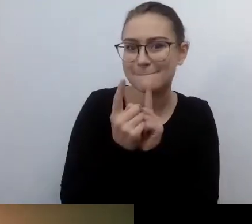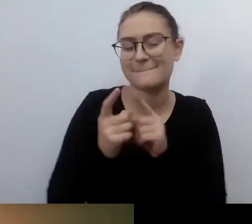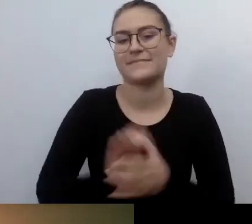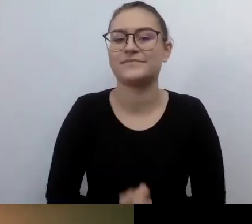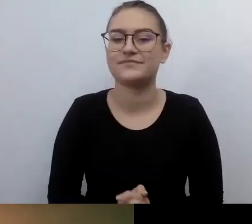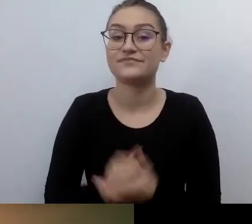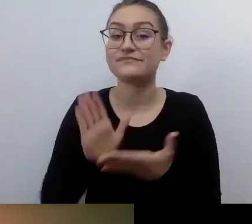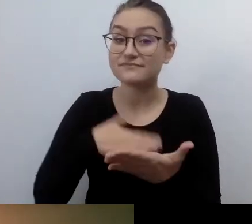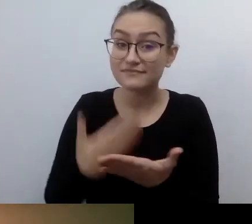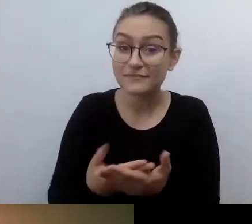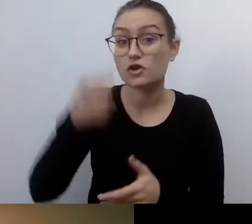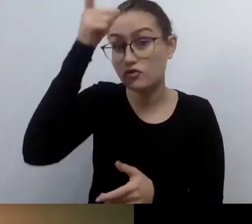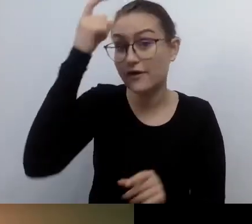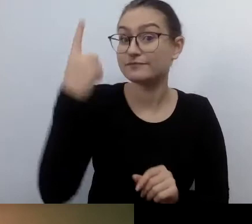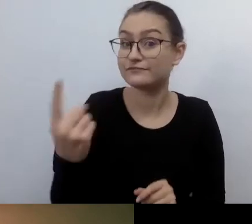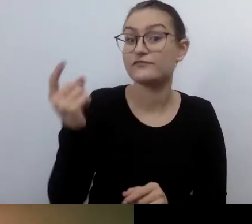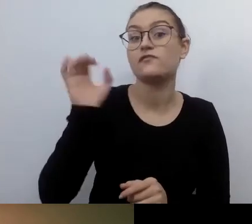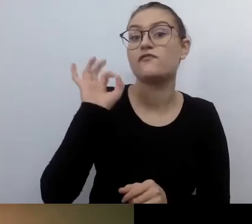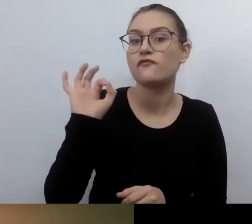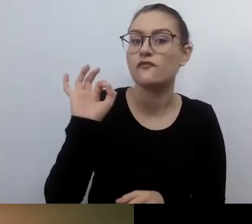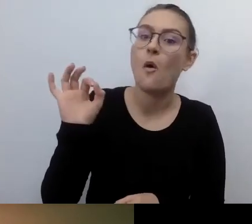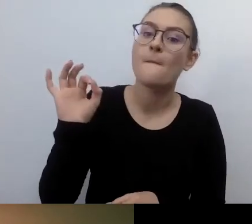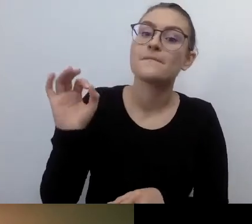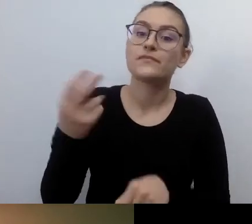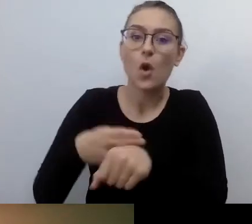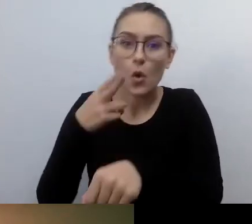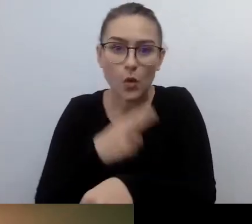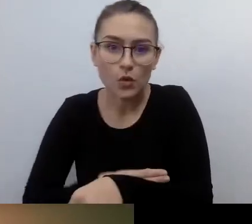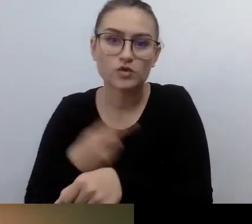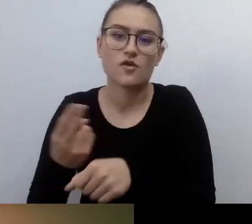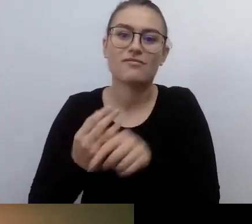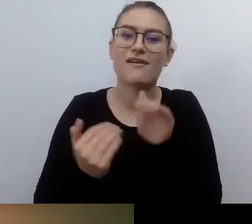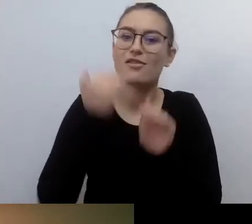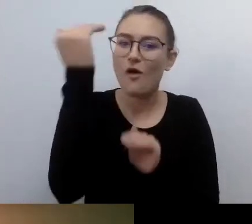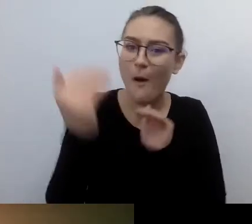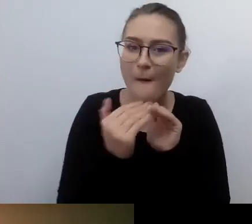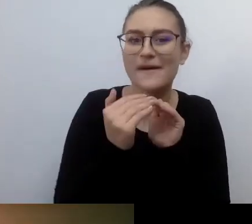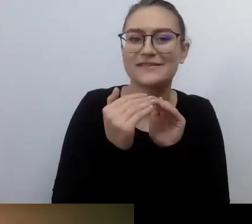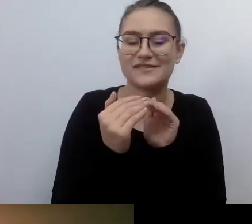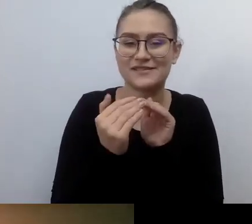do potrzeb osób ze szczególnymi potrzebami. Więc on czuje się komfortowo, kiedy pojawia się w urzędzie